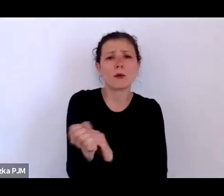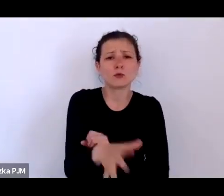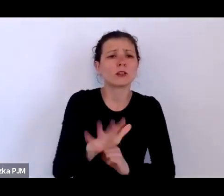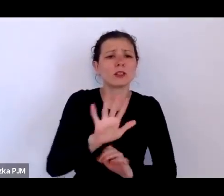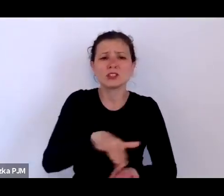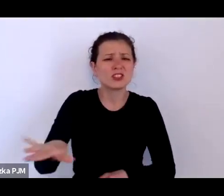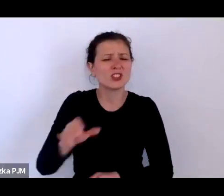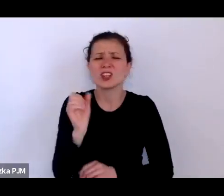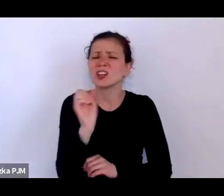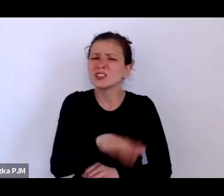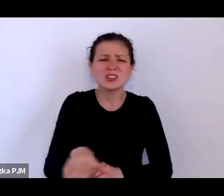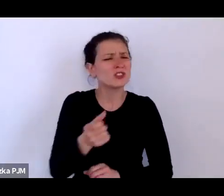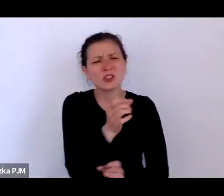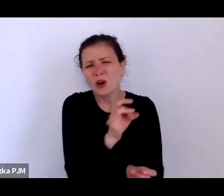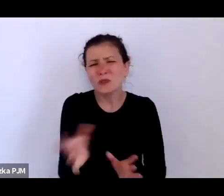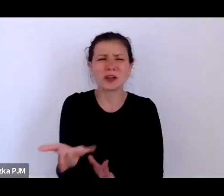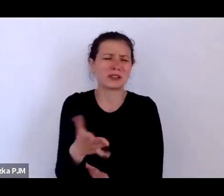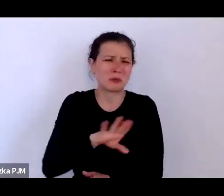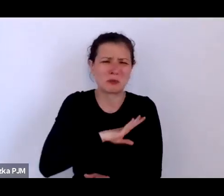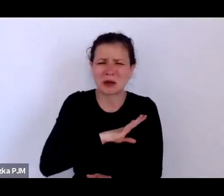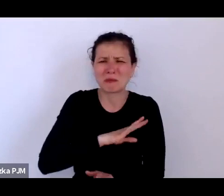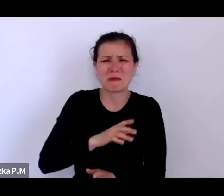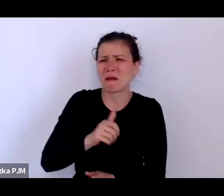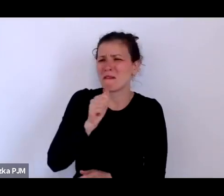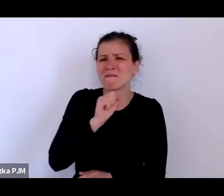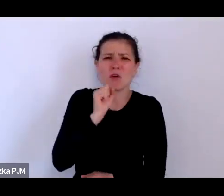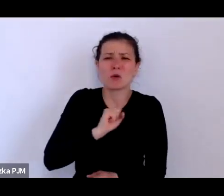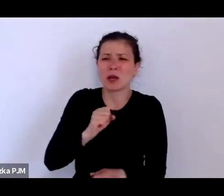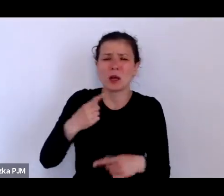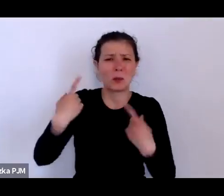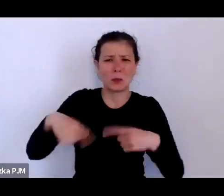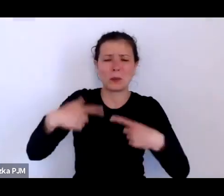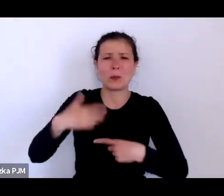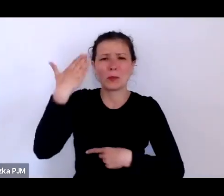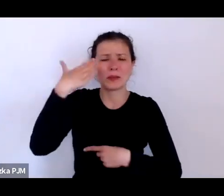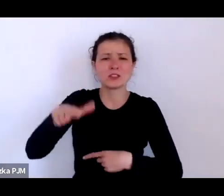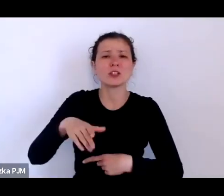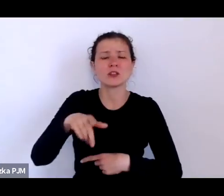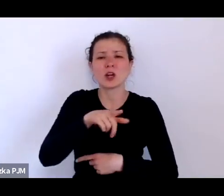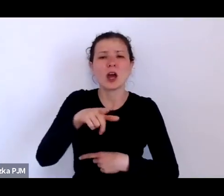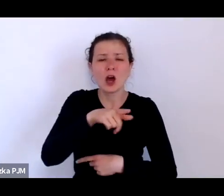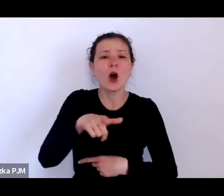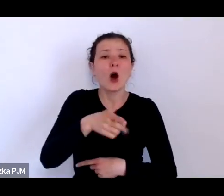i nie liczono na to, że one zostaną uratowane ale była też taka forma